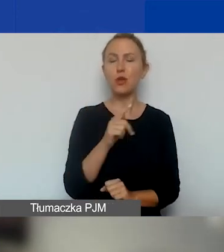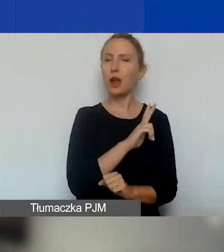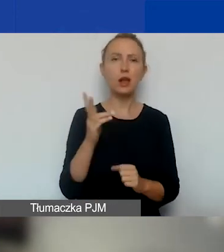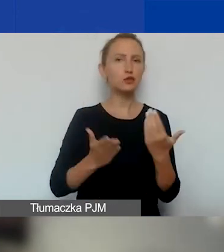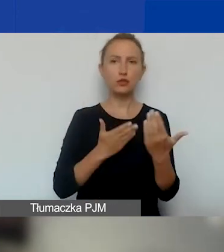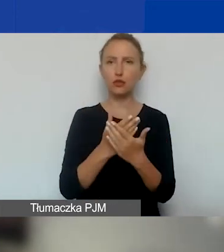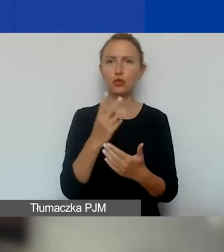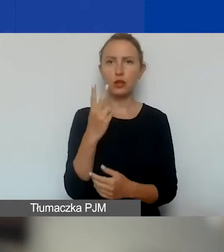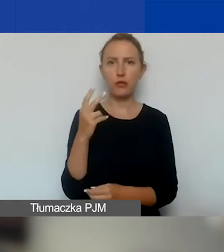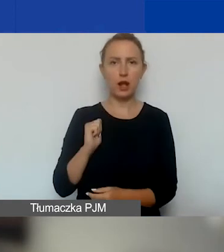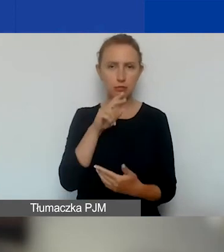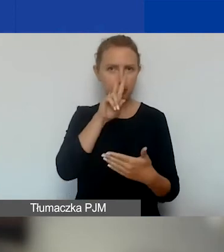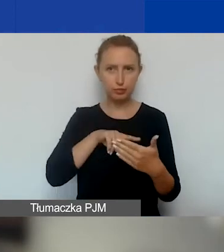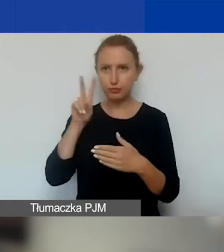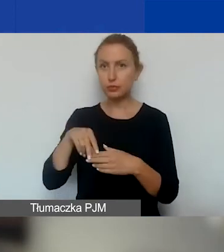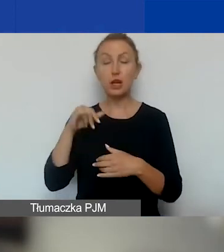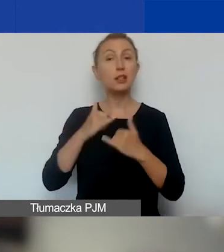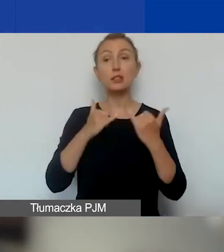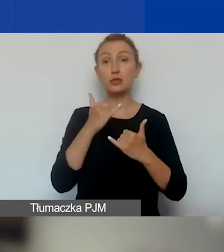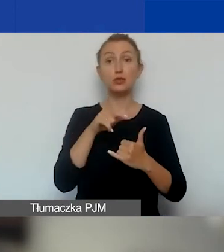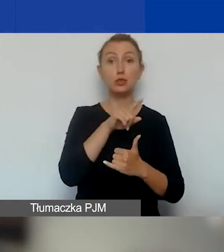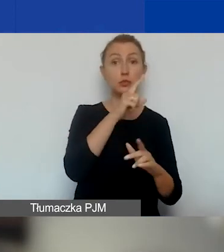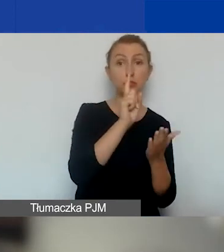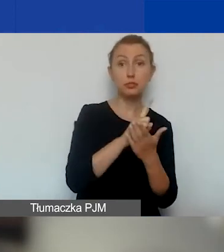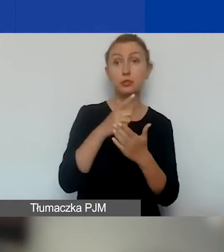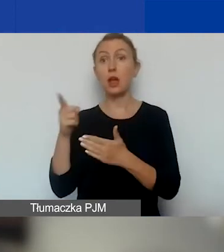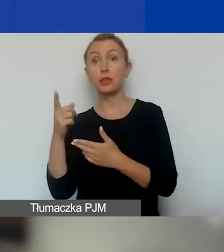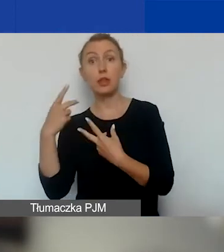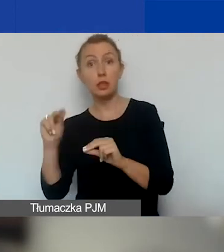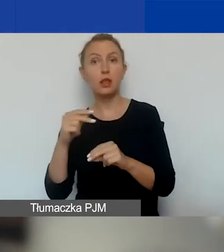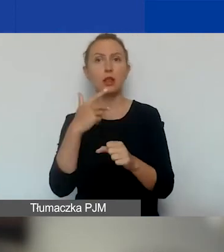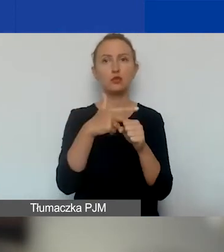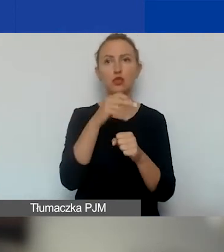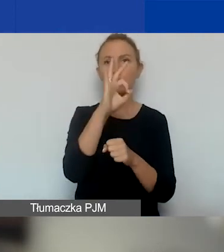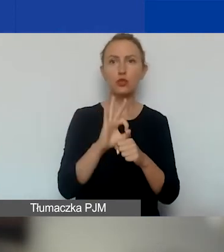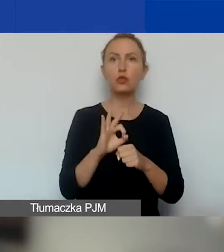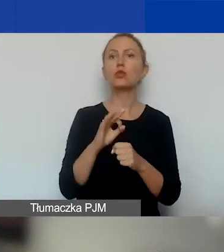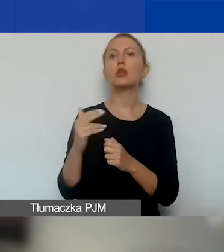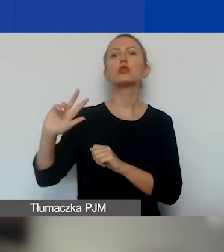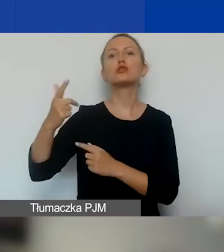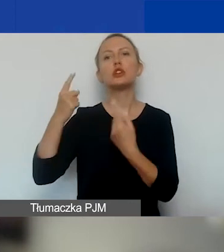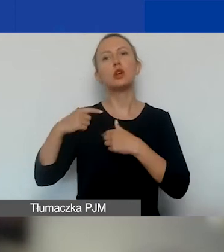Jeśli jest rozbieżność w ocenach powyżej 30%, to zapraszamy do oceny trzeciego eksperta.